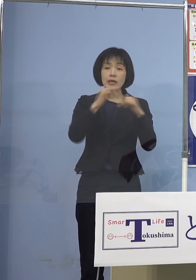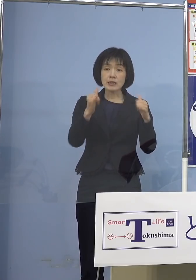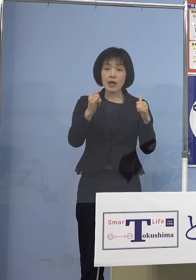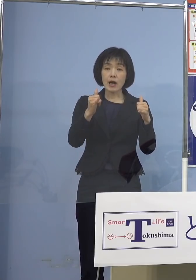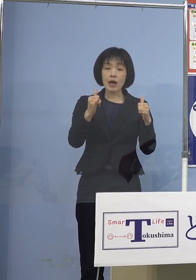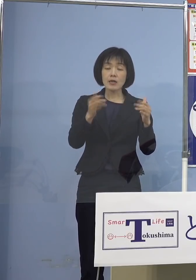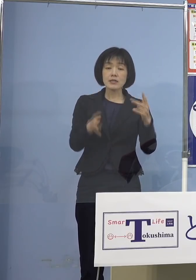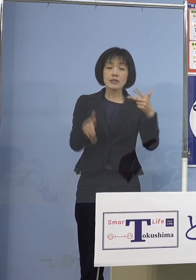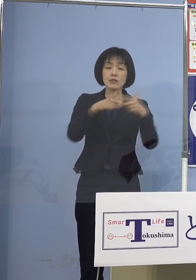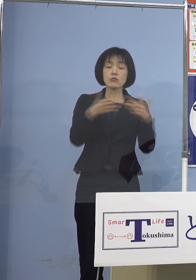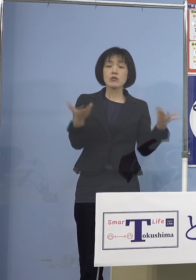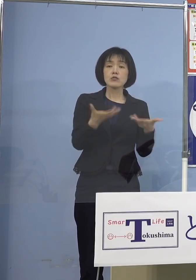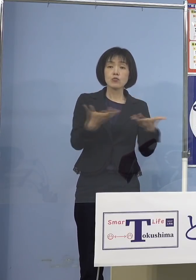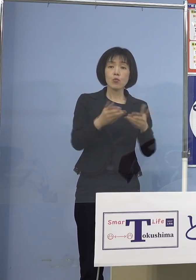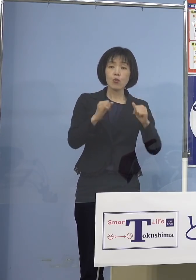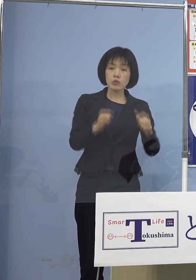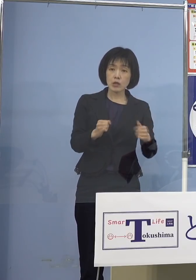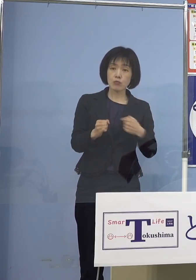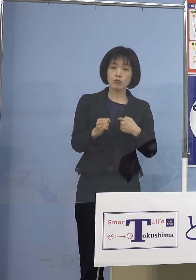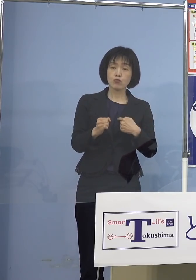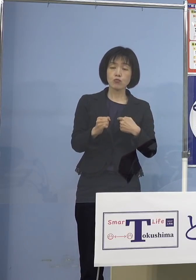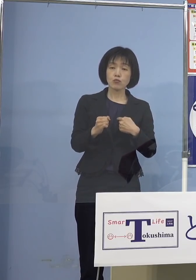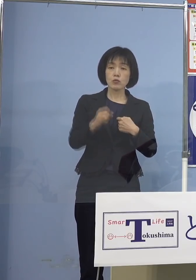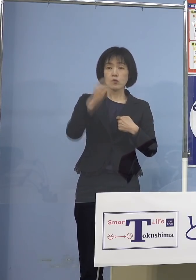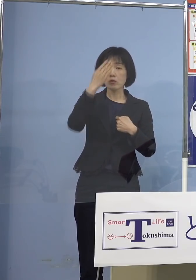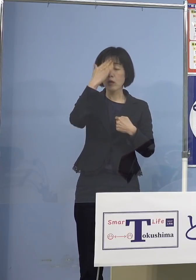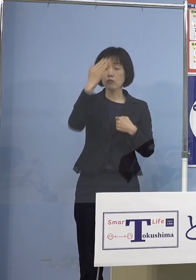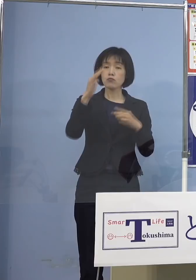熱を測ったけれどもう無症状ですから そのまま入って